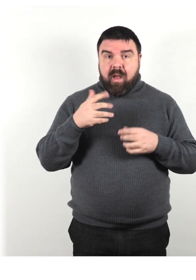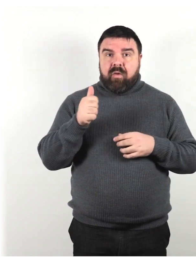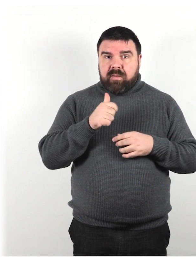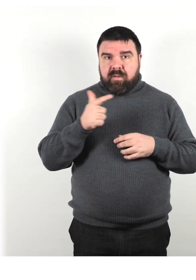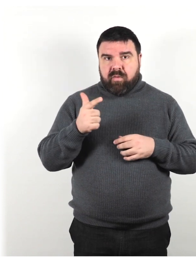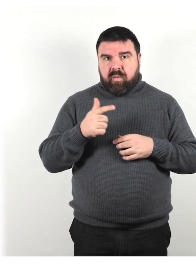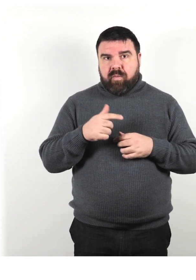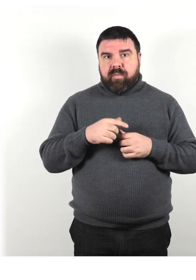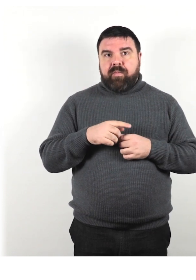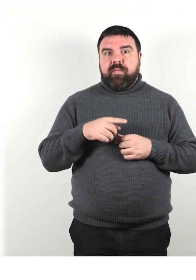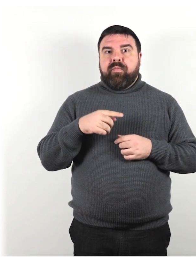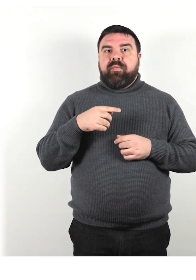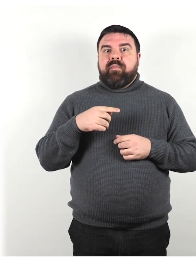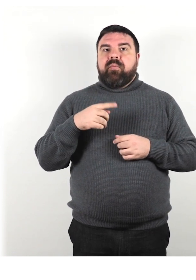Fornisci indizi quando cambi argomento: